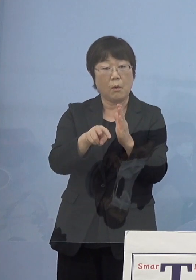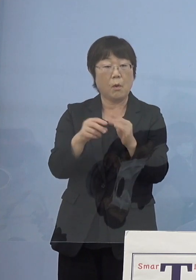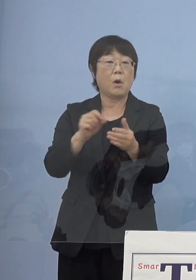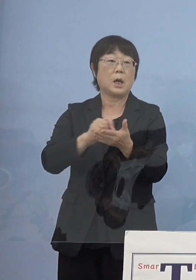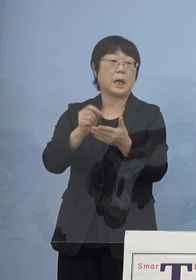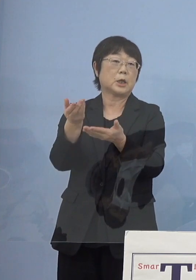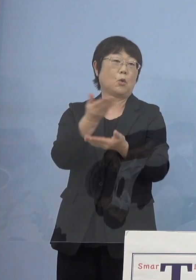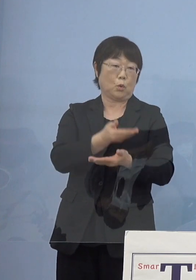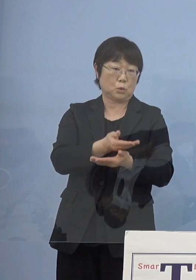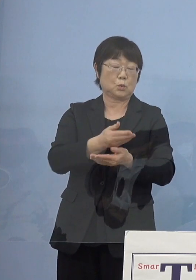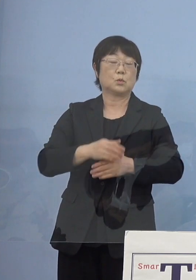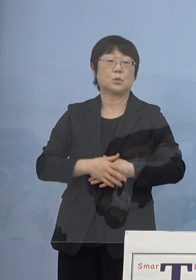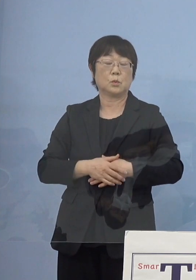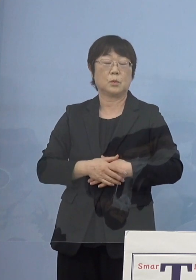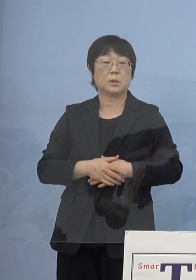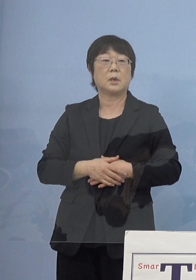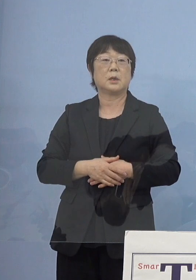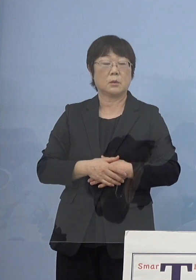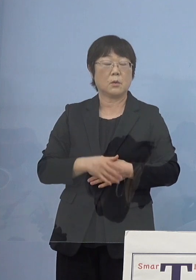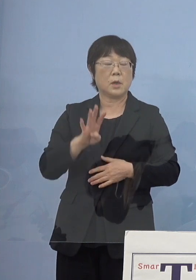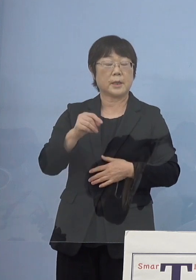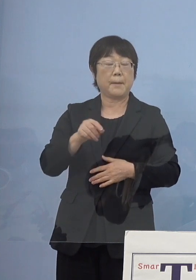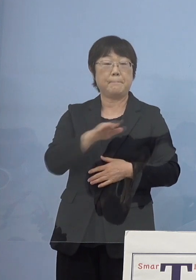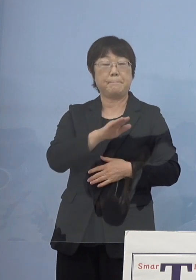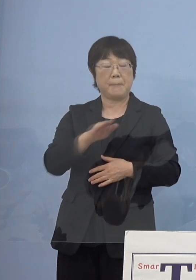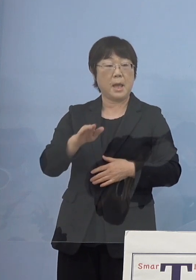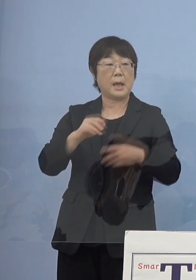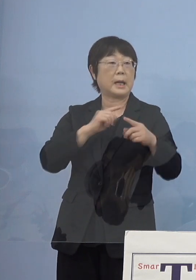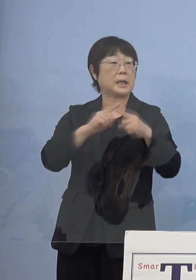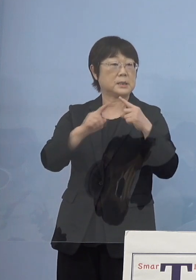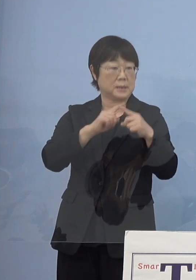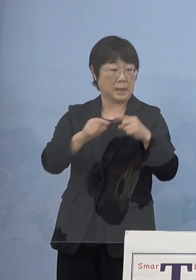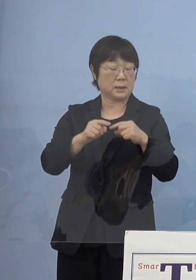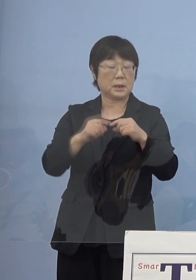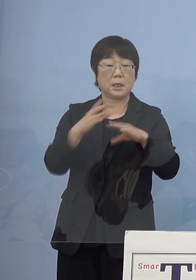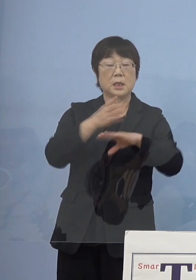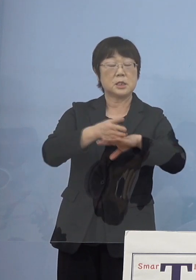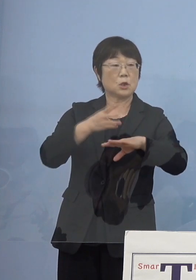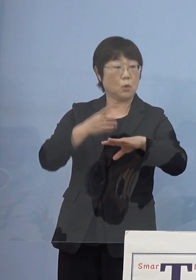そしてもう一つは源平合戦 どうしても四国源平合戦というと